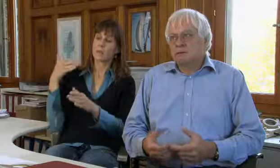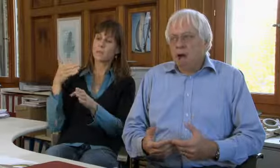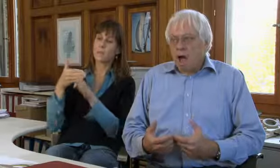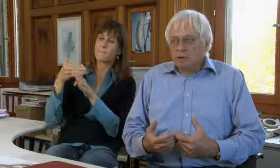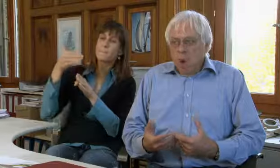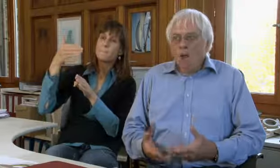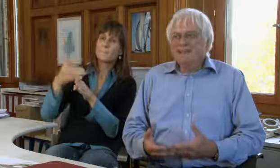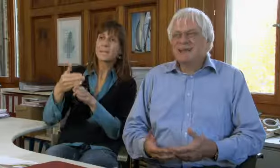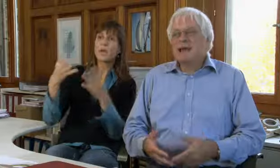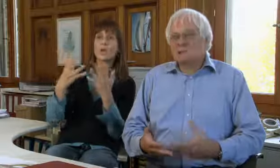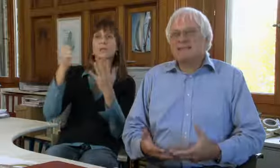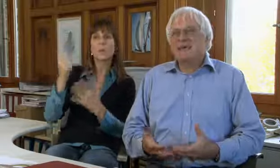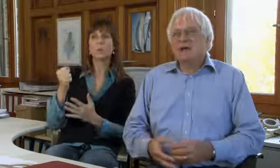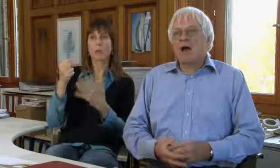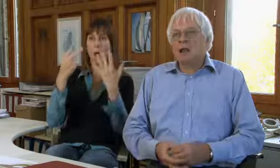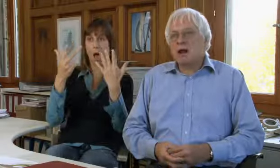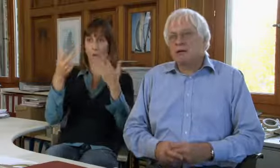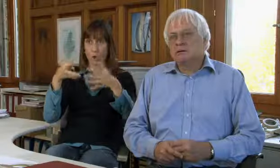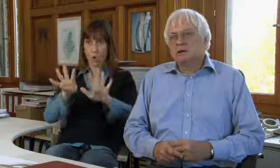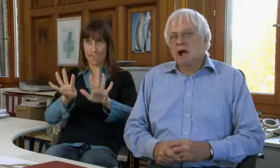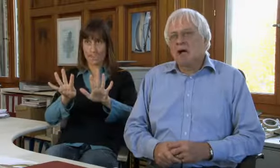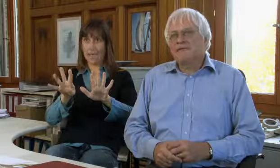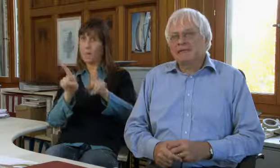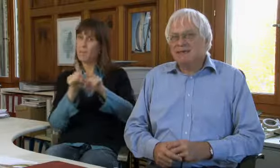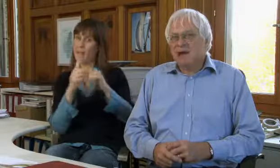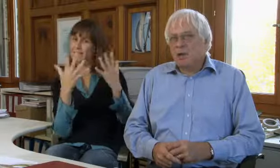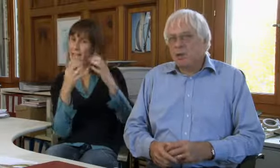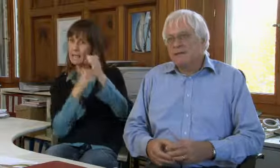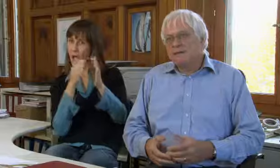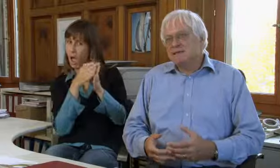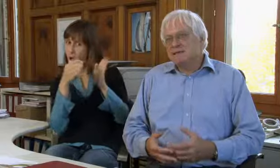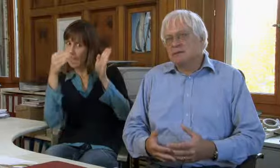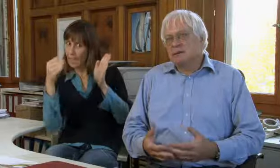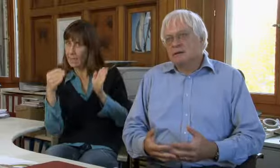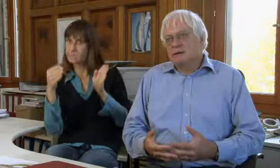Später bis 1998, also zehn Jahre lang,